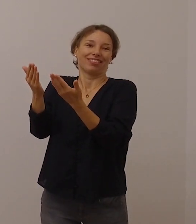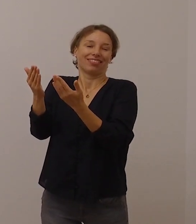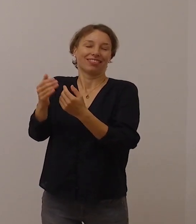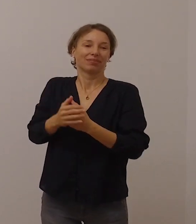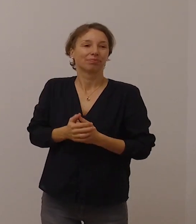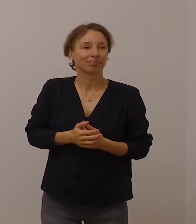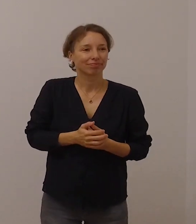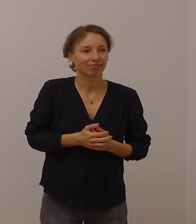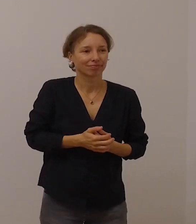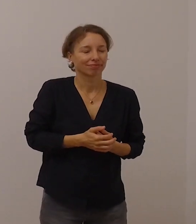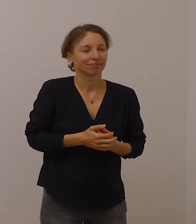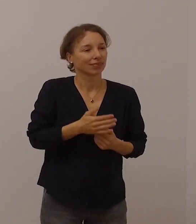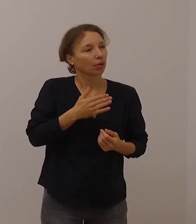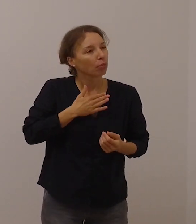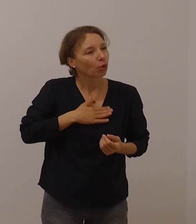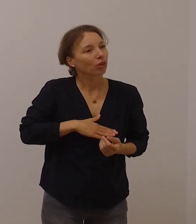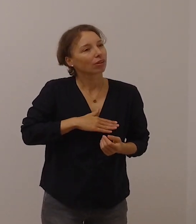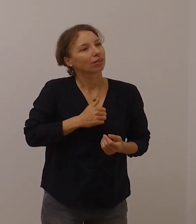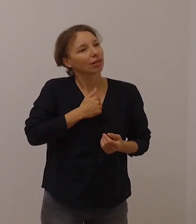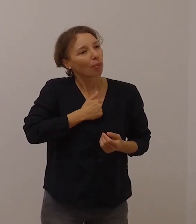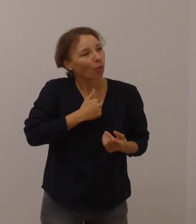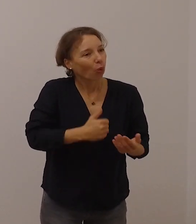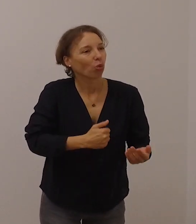Ich möchte Sie ermutigen, Kontakt zu pflegen